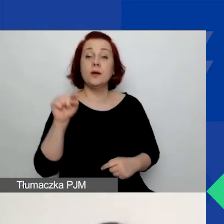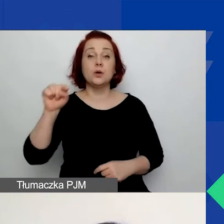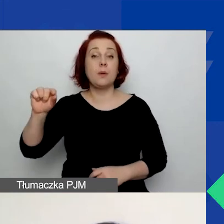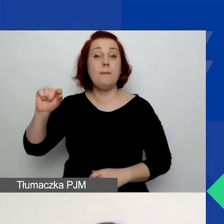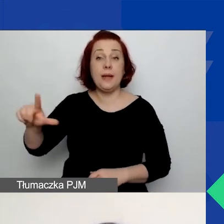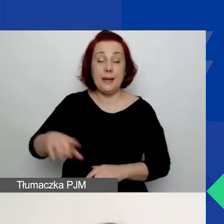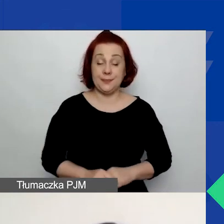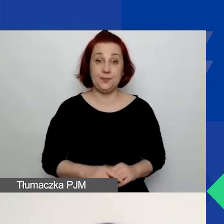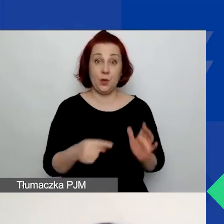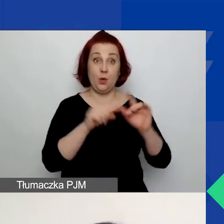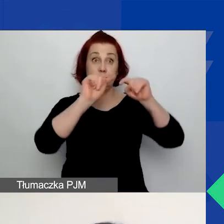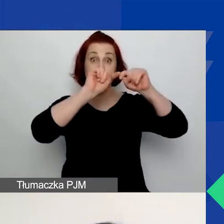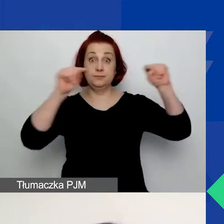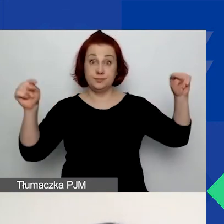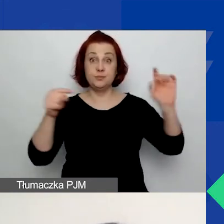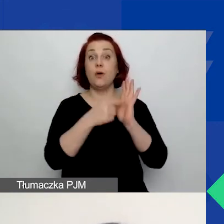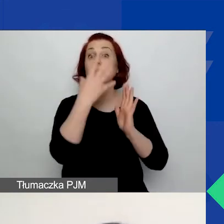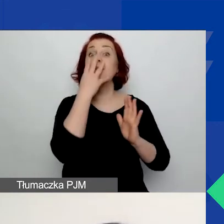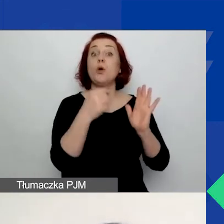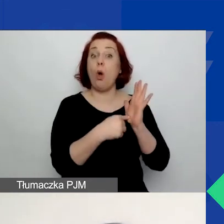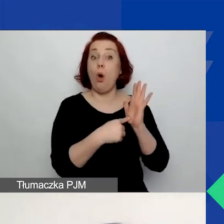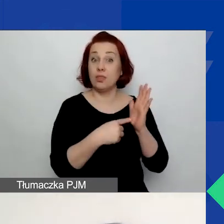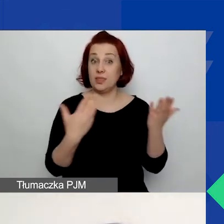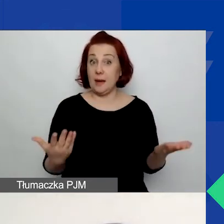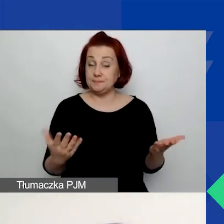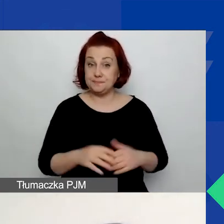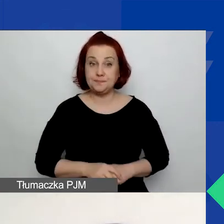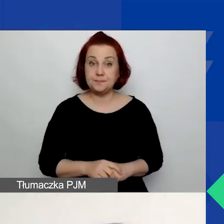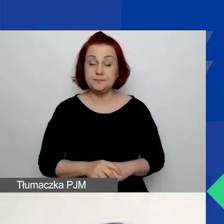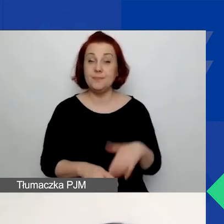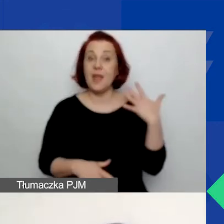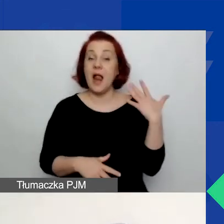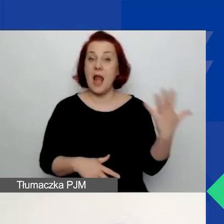Tak ten generator wygląda. Z lewej strony znajduje się przycisk "Zarejestruj".